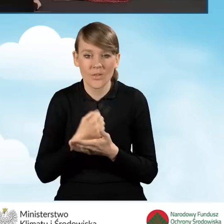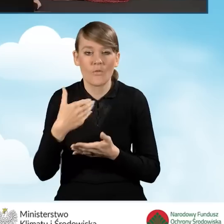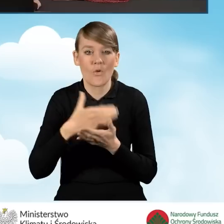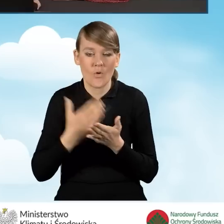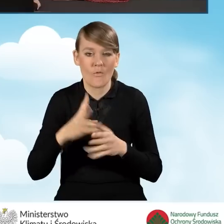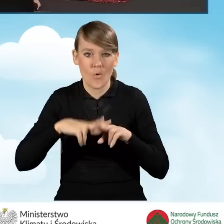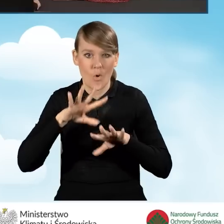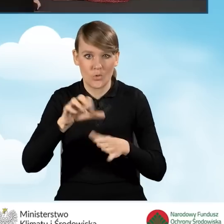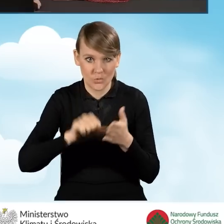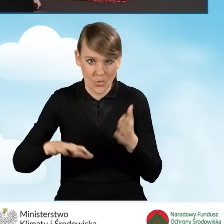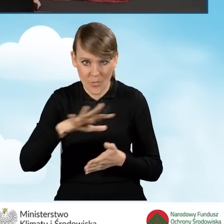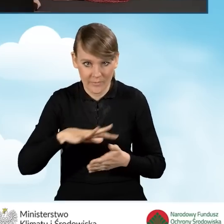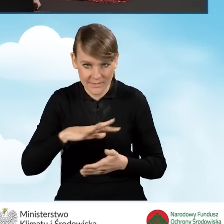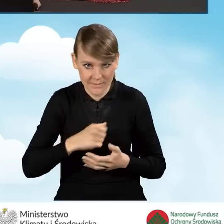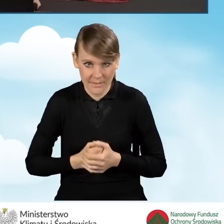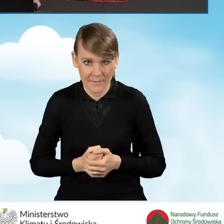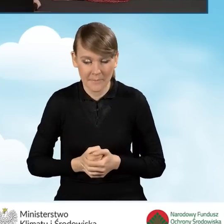jako że złożenie wniosku o dofinansowanie,